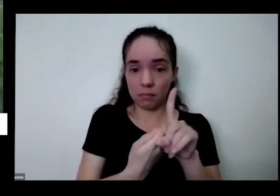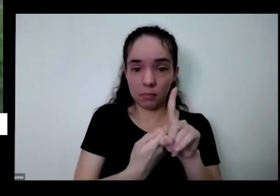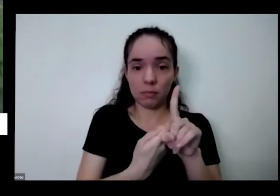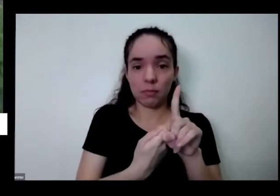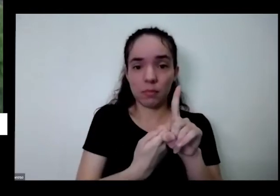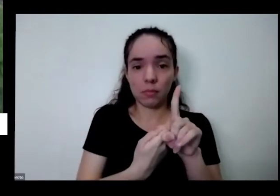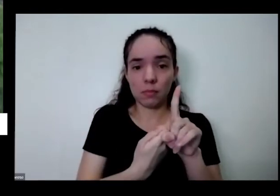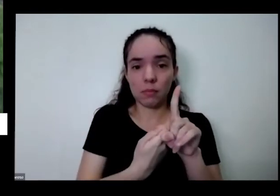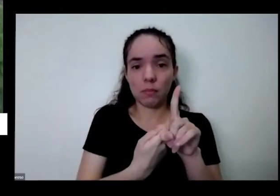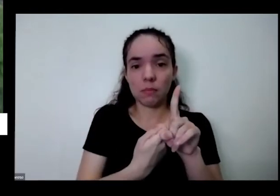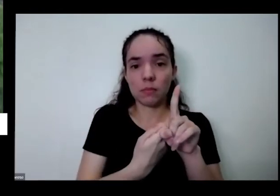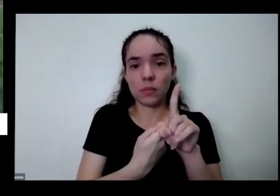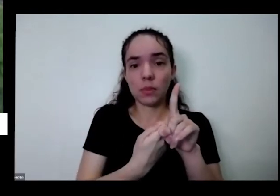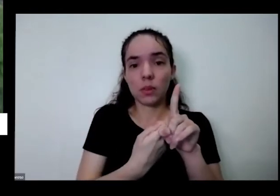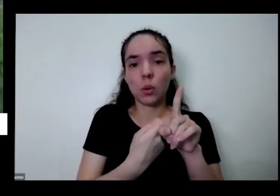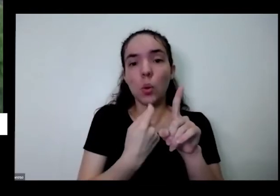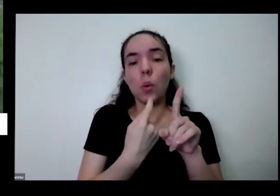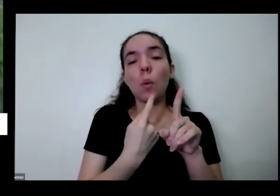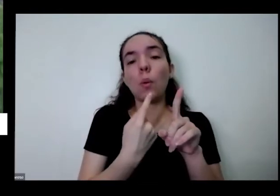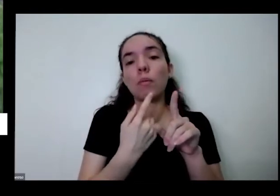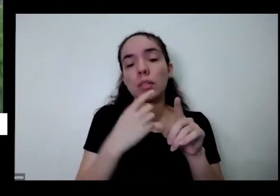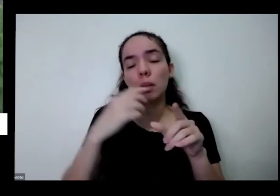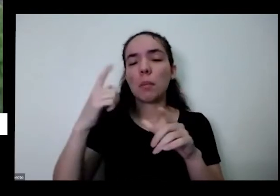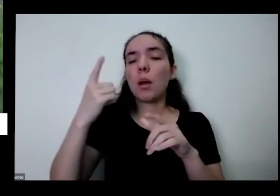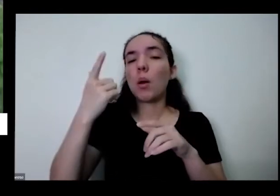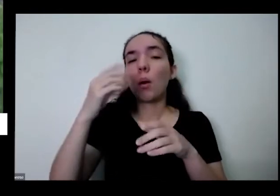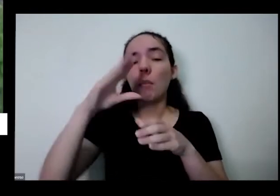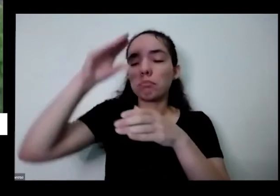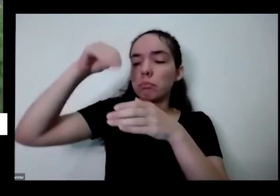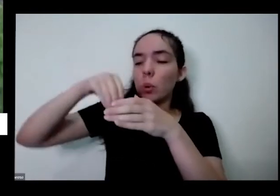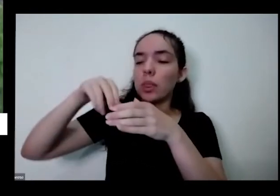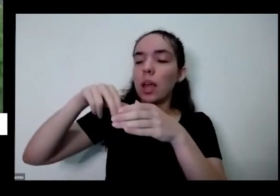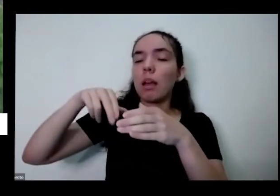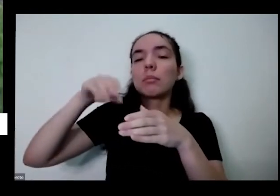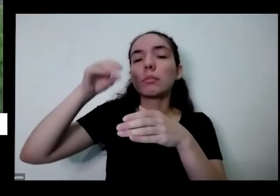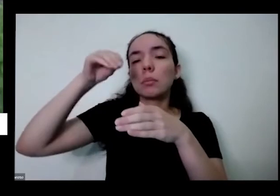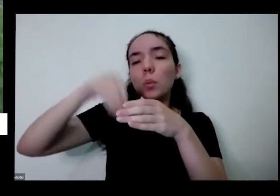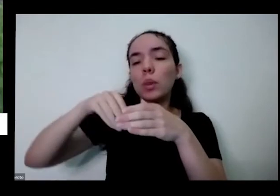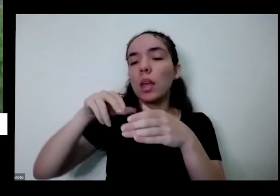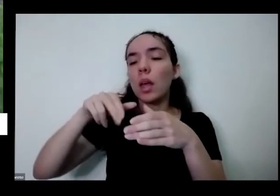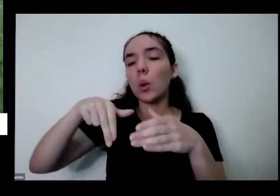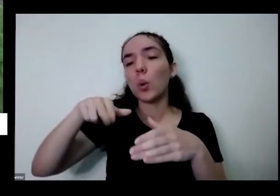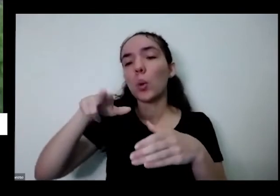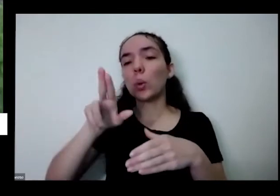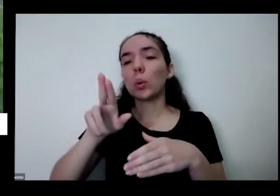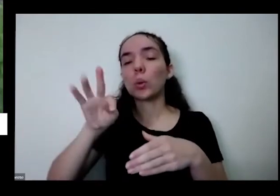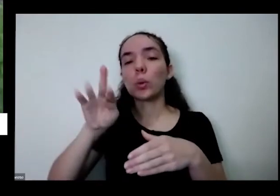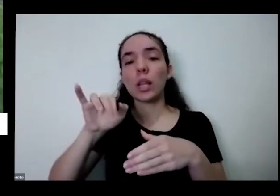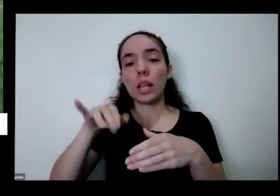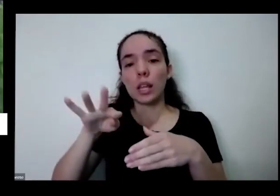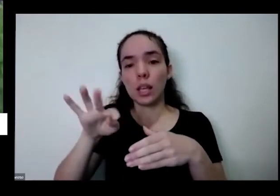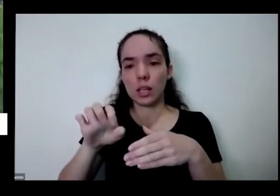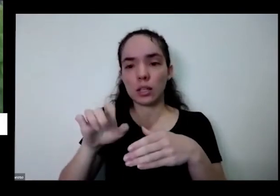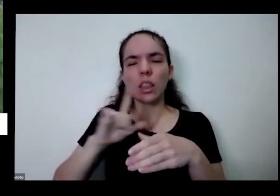desse aqui para repor os nutrientes tem um vídeo falando sobre o adubo que eu tava ensinando que